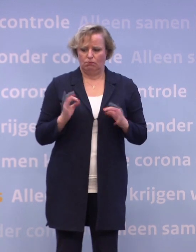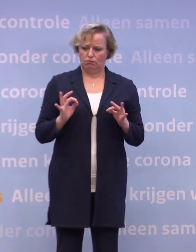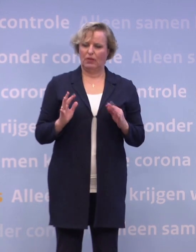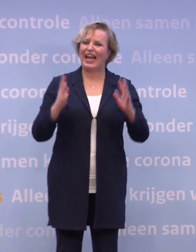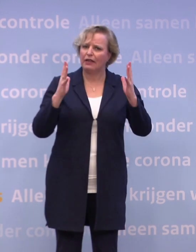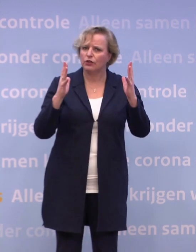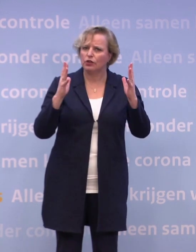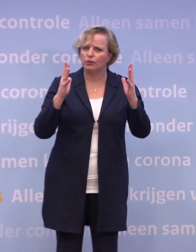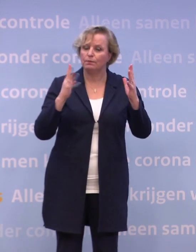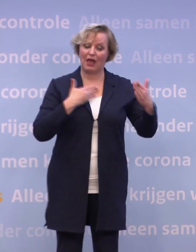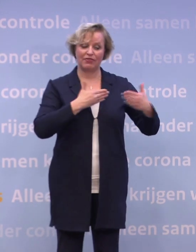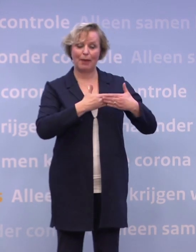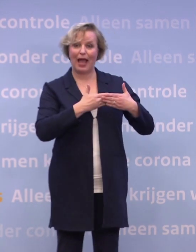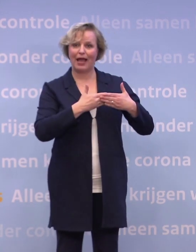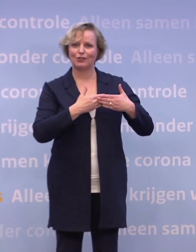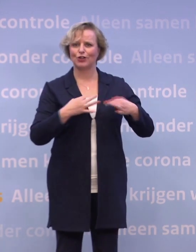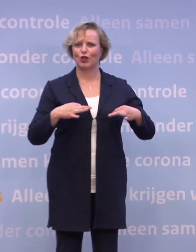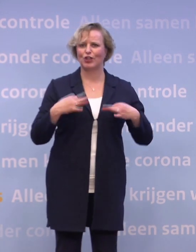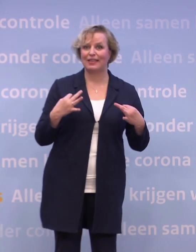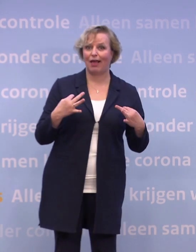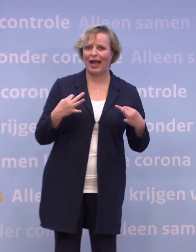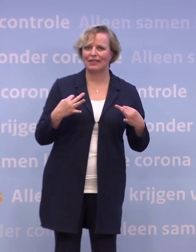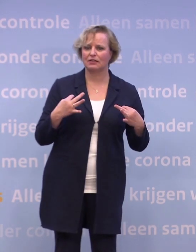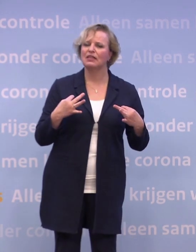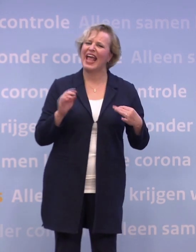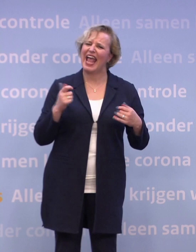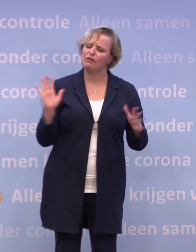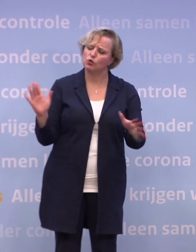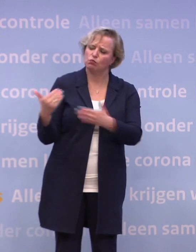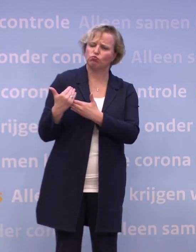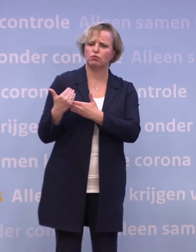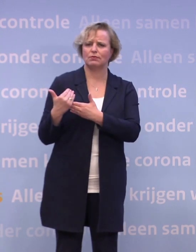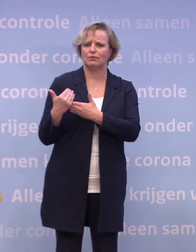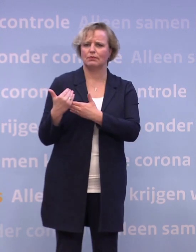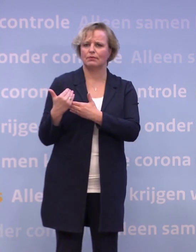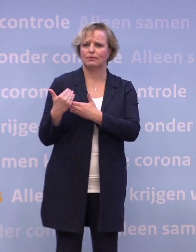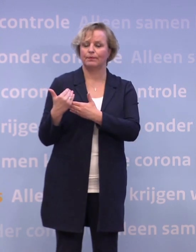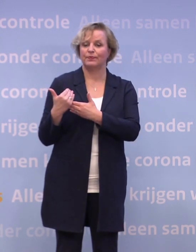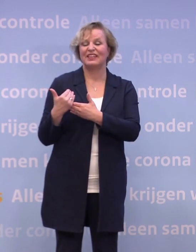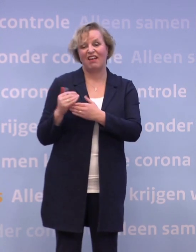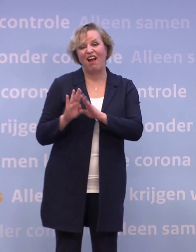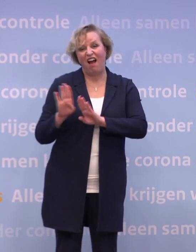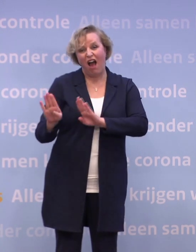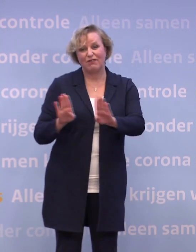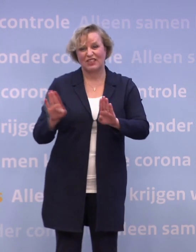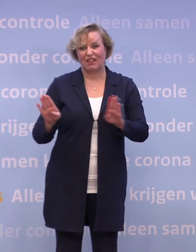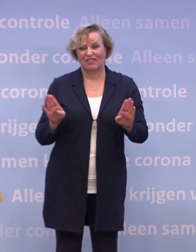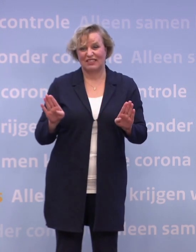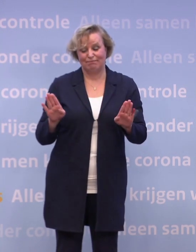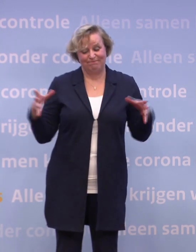Nabijheid, gezelligheid, een arm om de schouder. Het afstand houden, het nauwelijks samen kunnen komen...